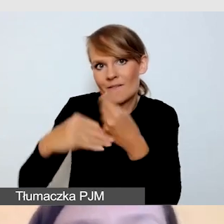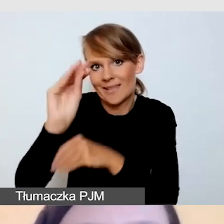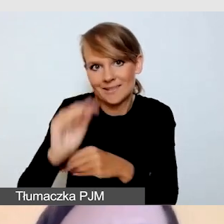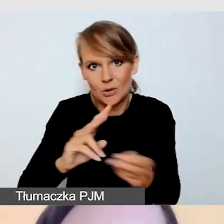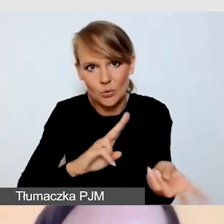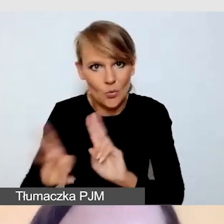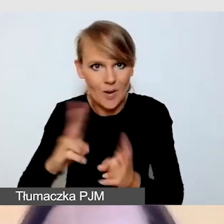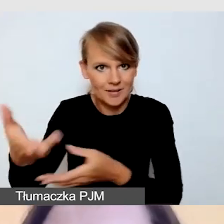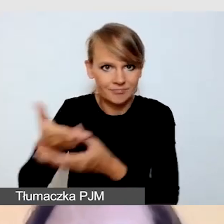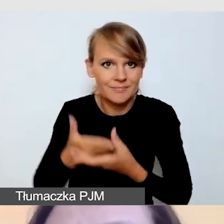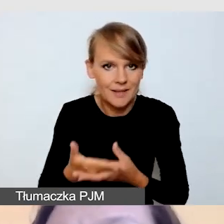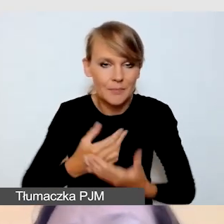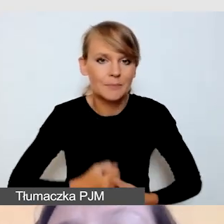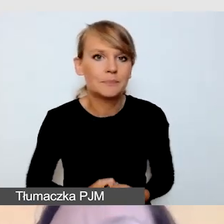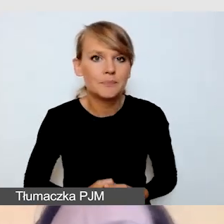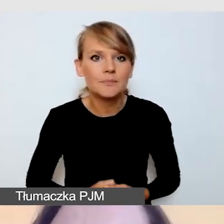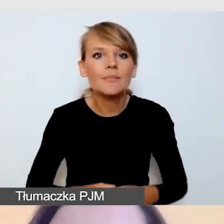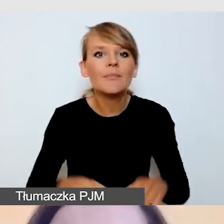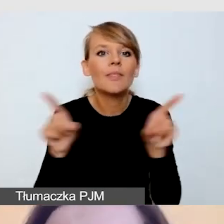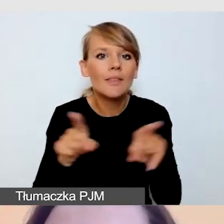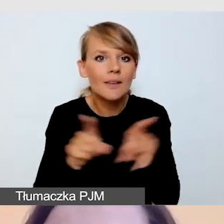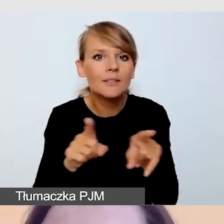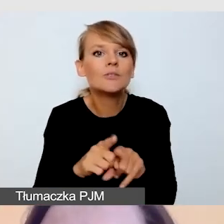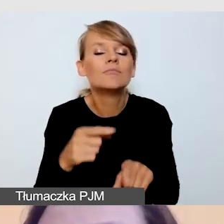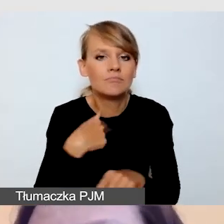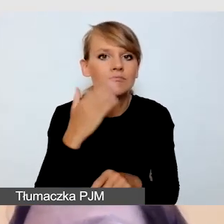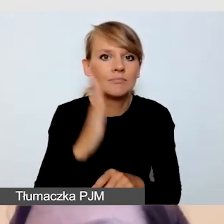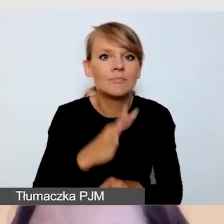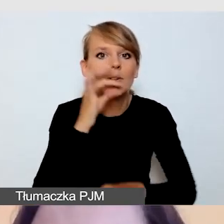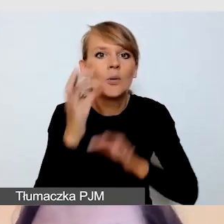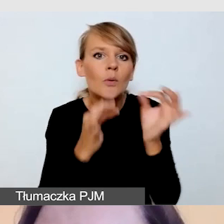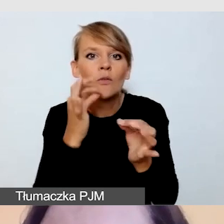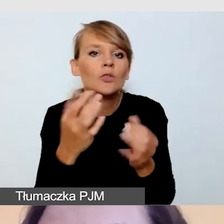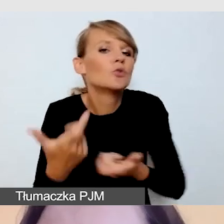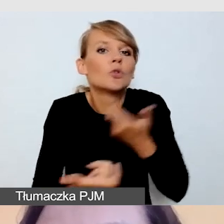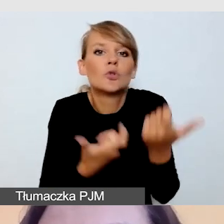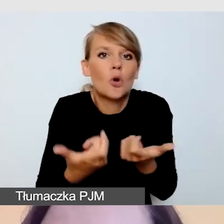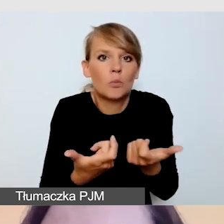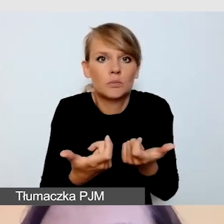Będę opowiadała również o sytuacjach, co zrobić, jeśli tłumaczę na inny język.